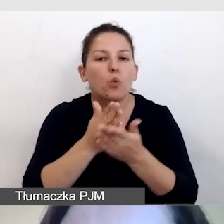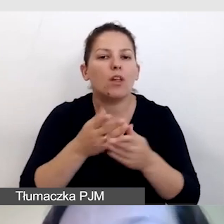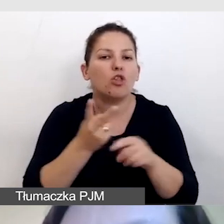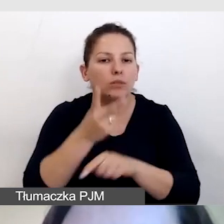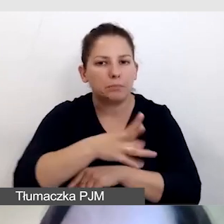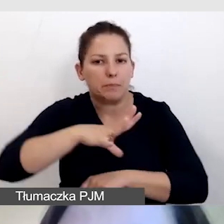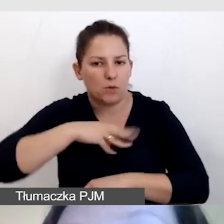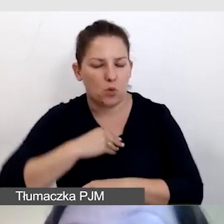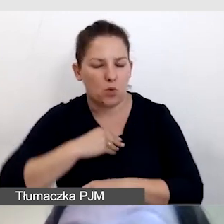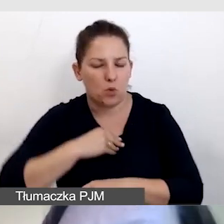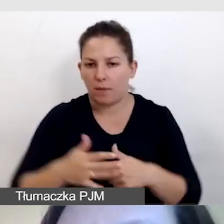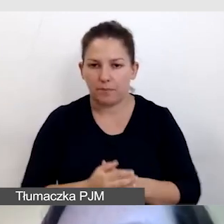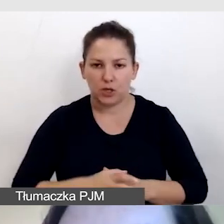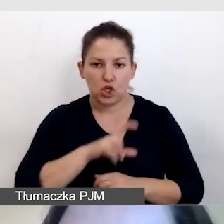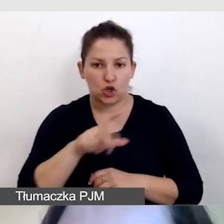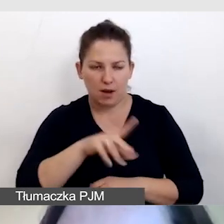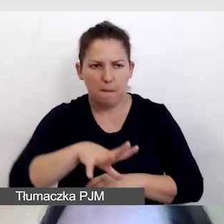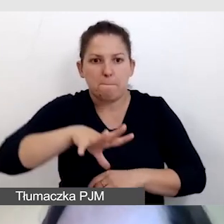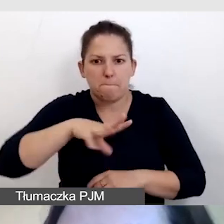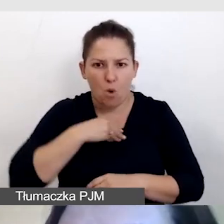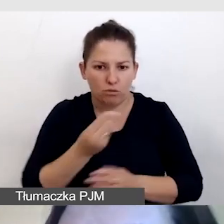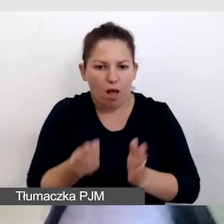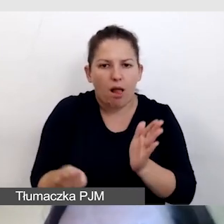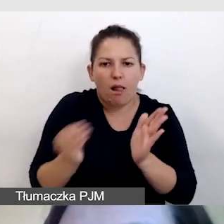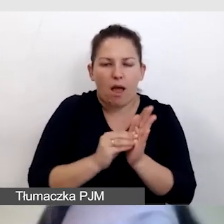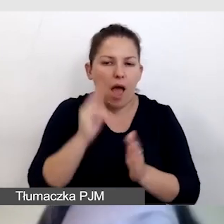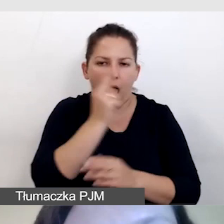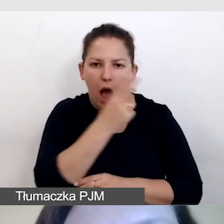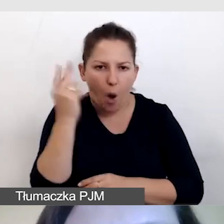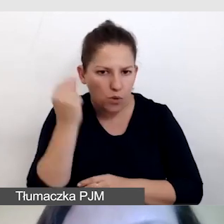To znaczy, czy da się do niego dodać audiodeskrypcję, napisy,